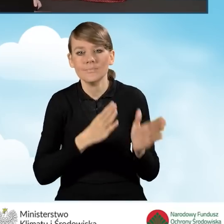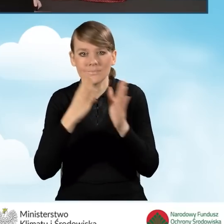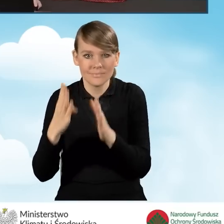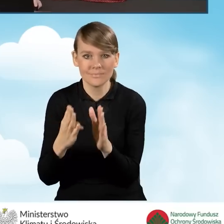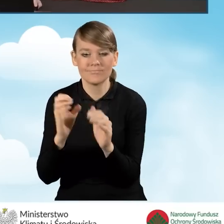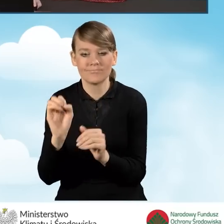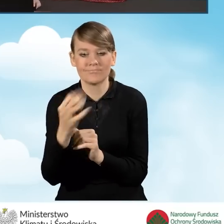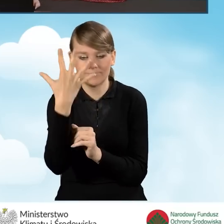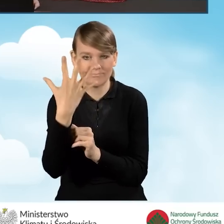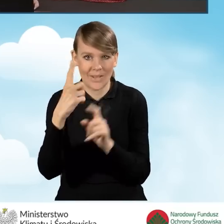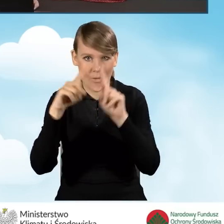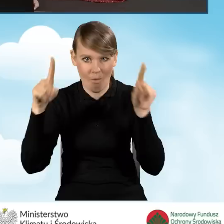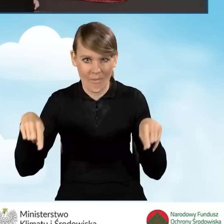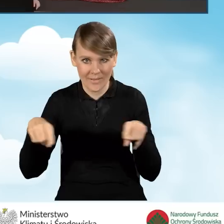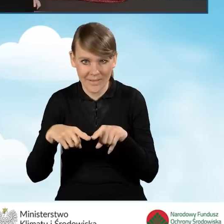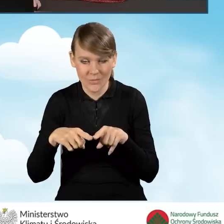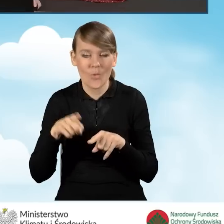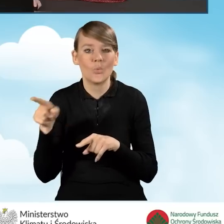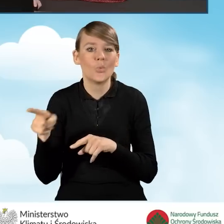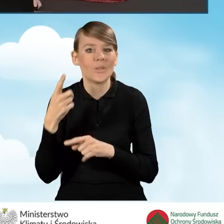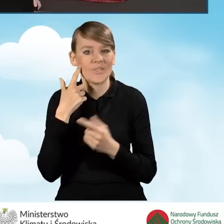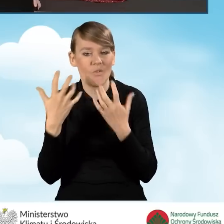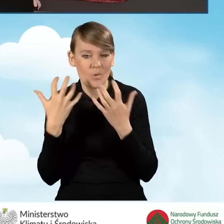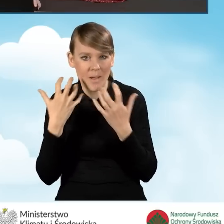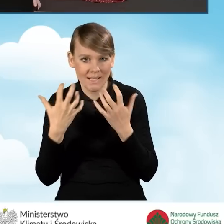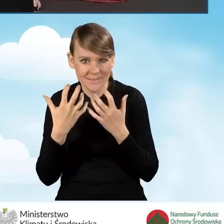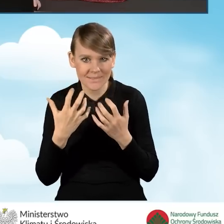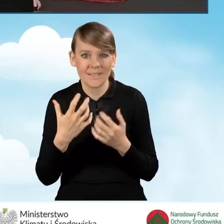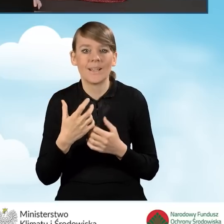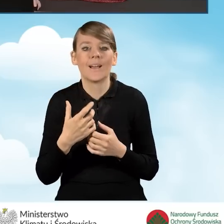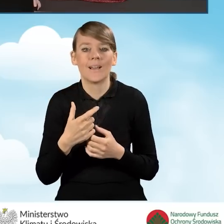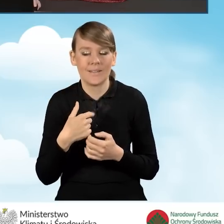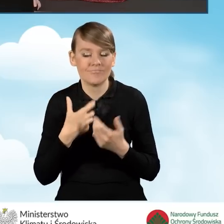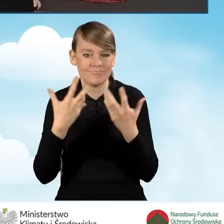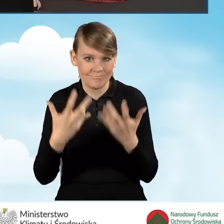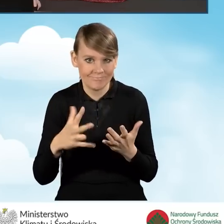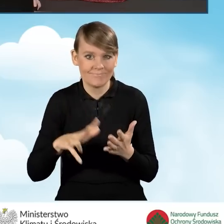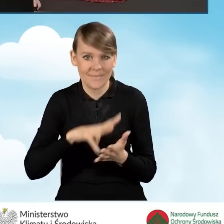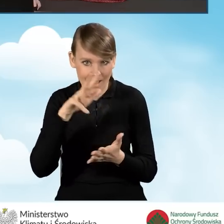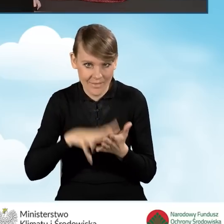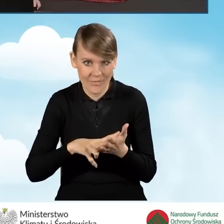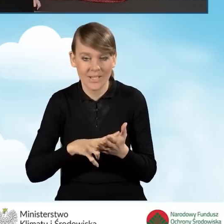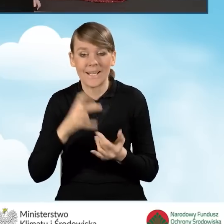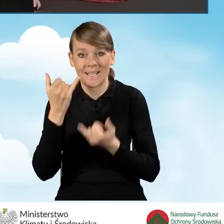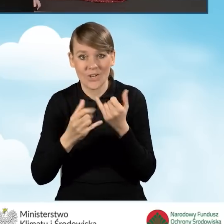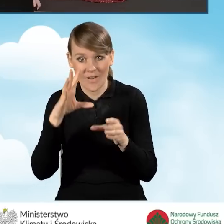Wyświetla nam się okienko, kiedy to mamy informację, że zamierzamy zatwierdzić wniosek. Jeżeli wniosek zawiera błędy,